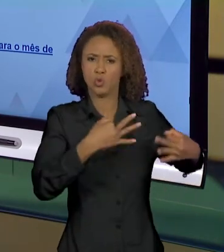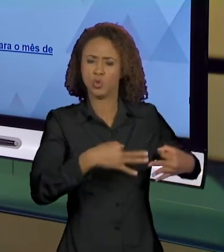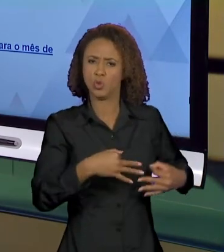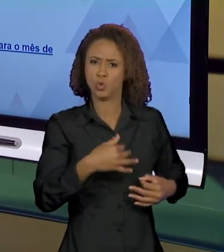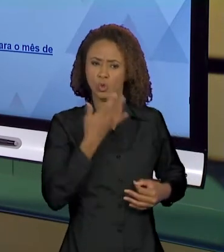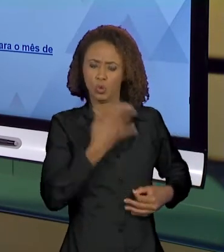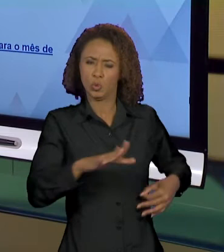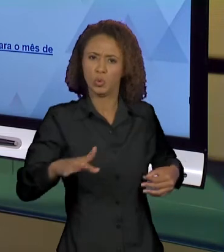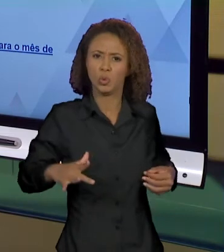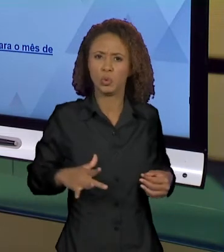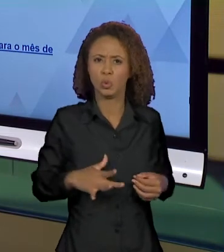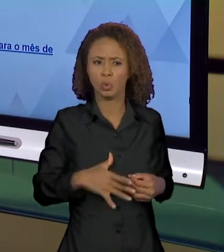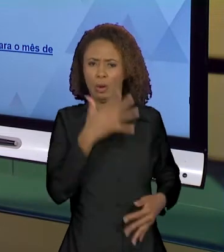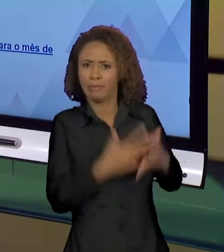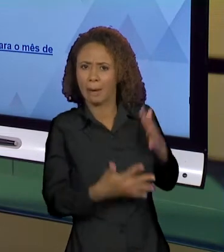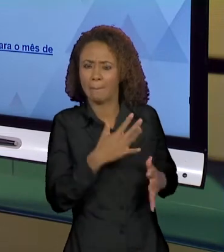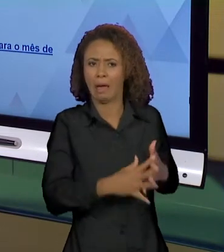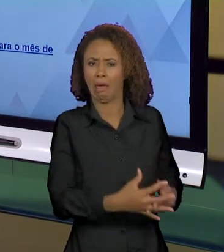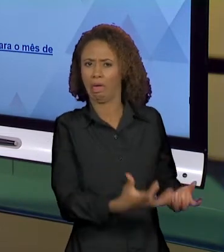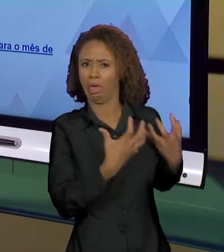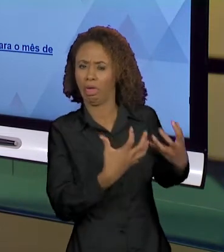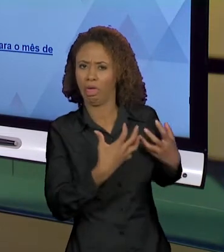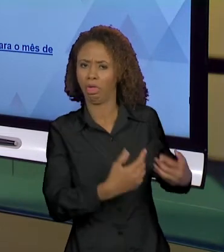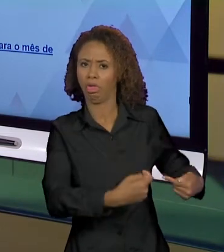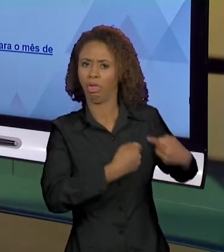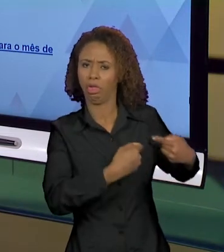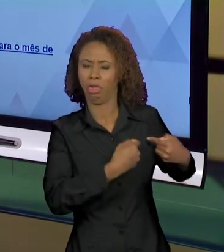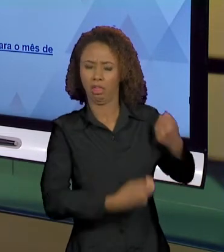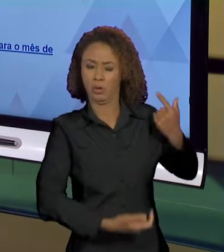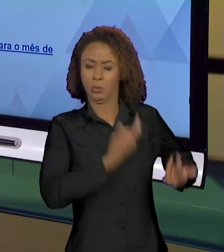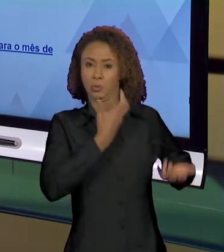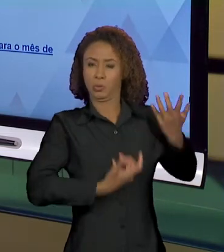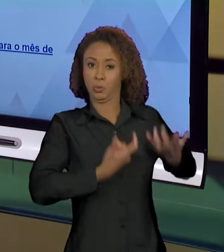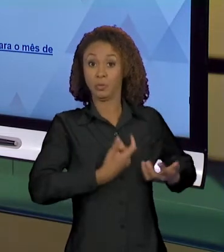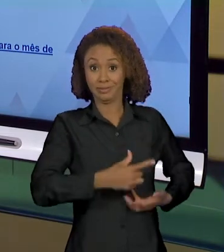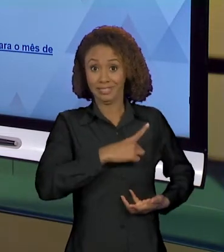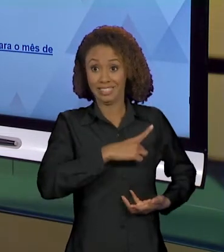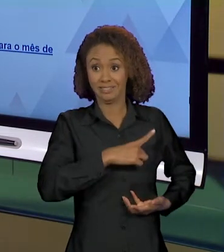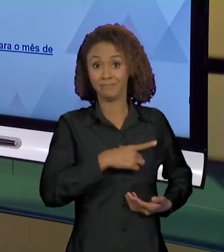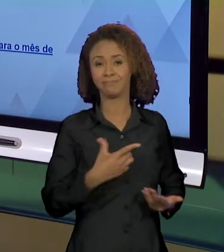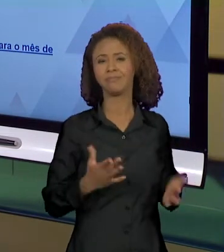QUE ATRAPALHA, QUE INCENDIA. SÓ QUE AÍ A GENTE